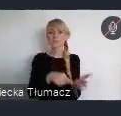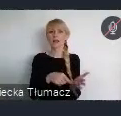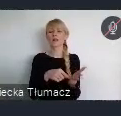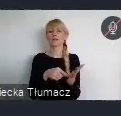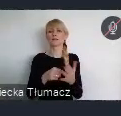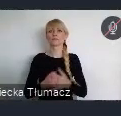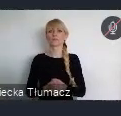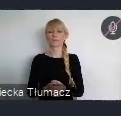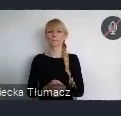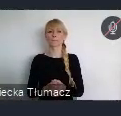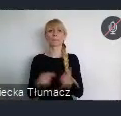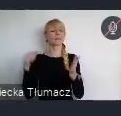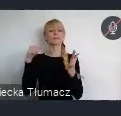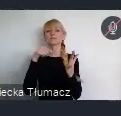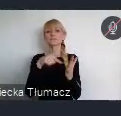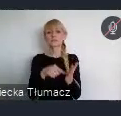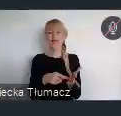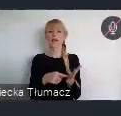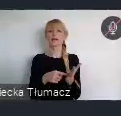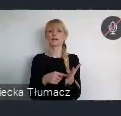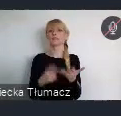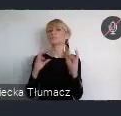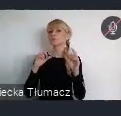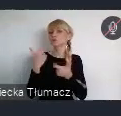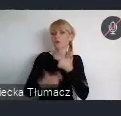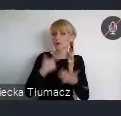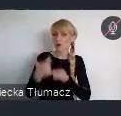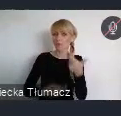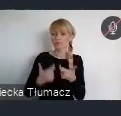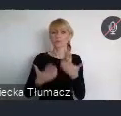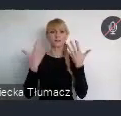Cel który ukierunkowany jest na uczynienie miast i osiedli ludzkich